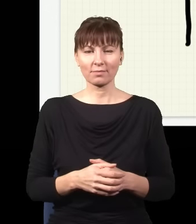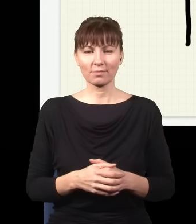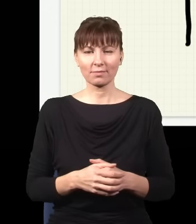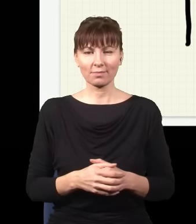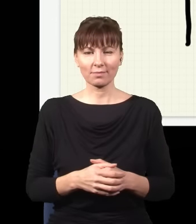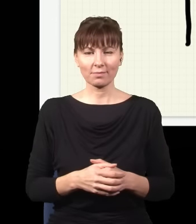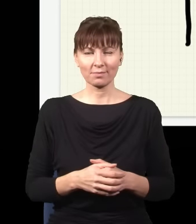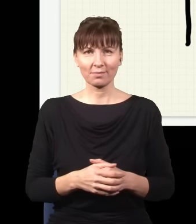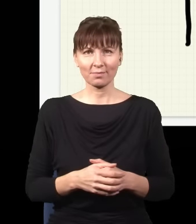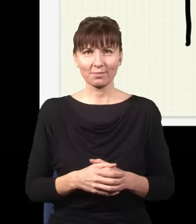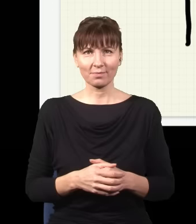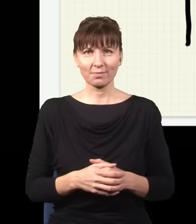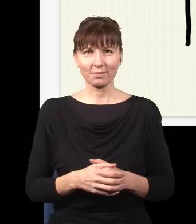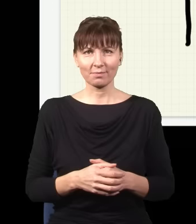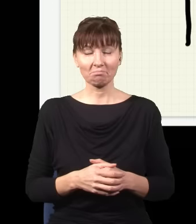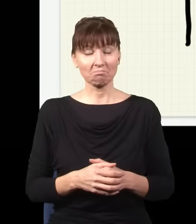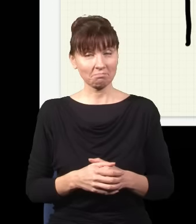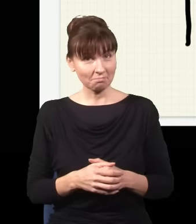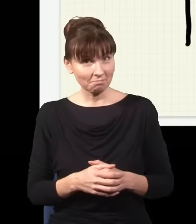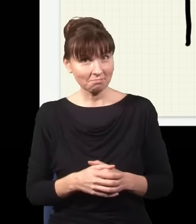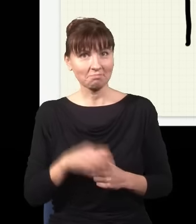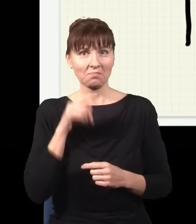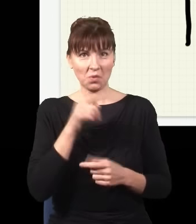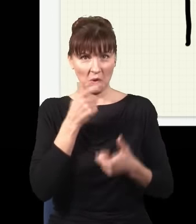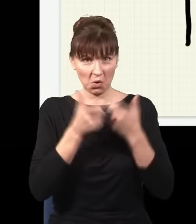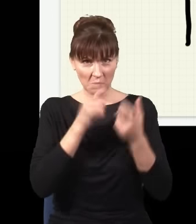taką jeszcze. I okazuje się, że jak zrobię eksperyment z tego typu skomplikowanym układem,